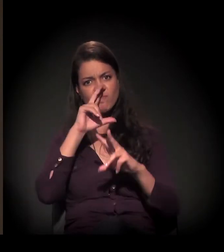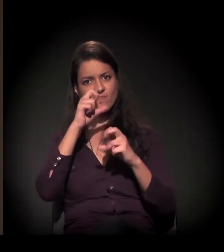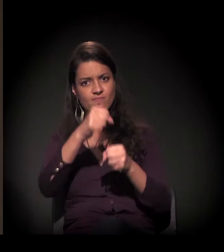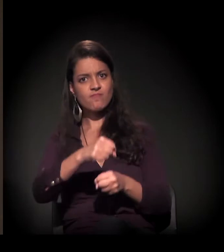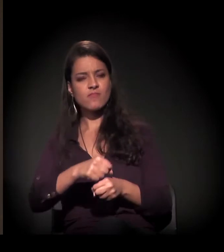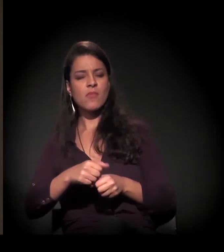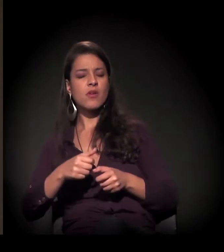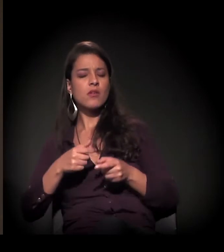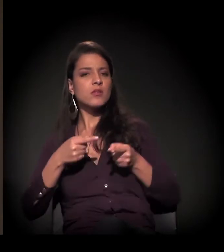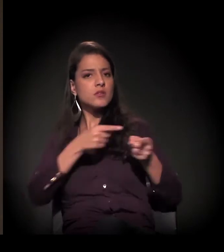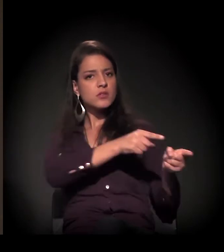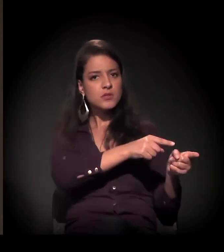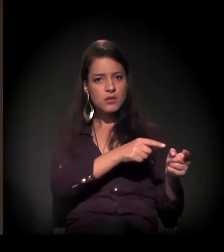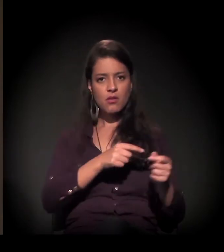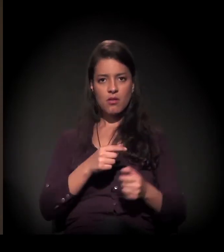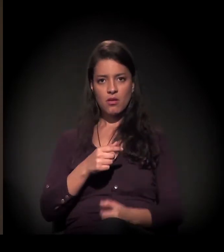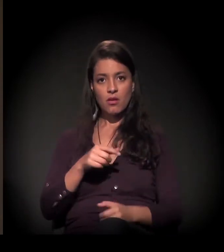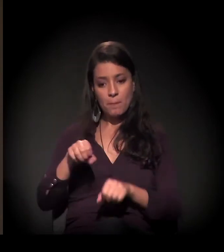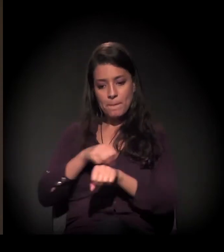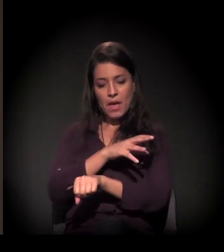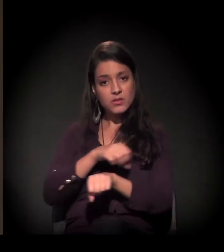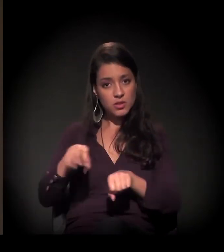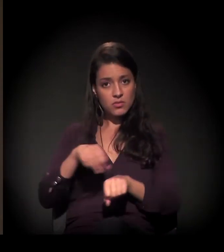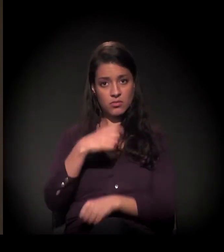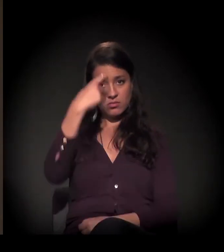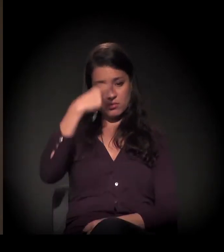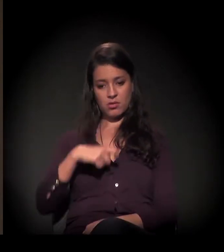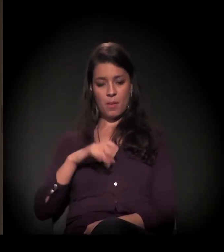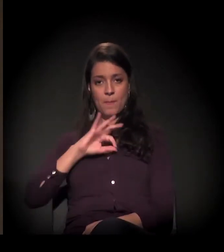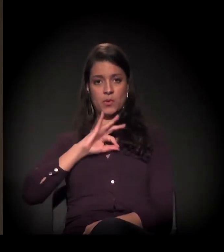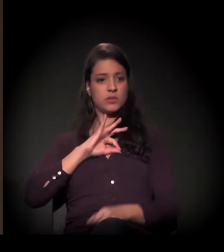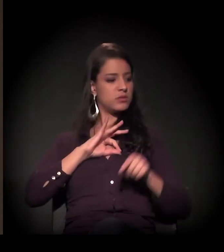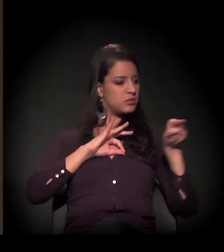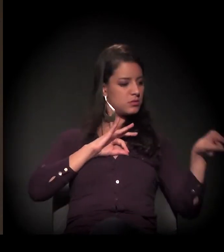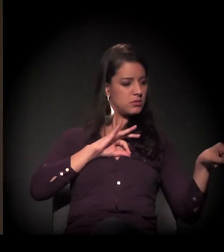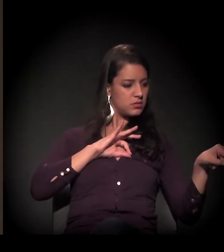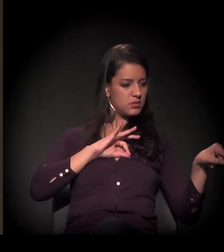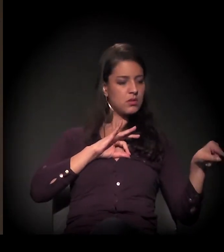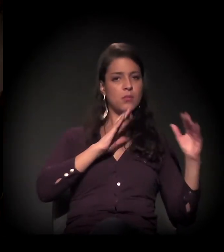como a única intermediação entre o Estado e o movimento de moradia?